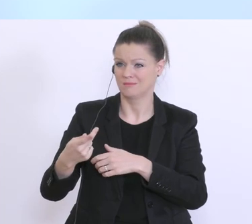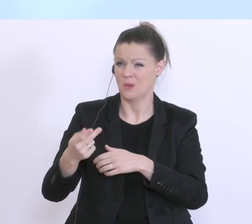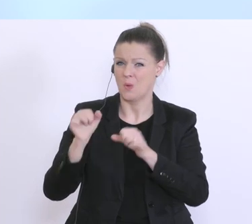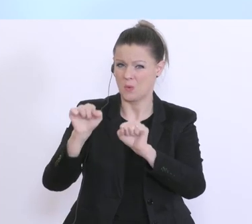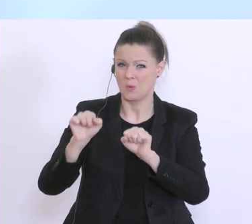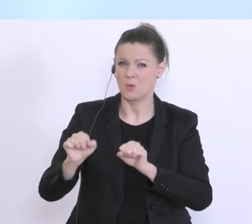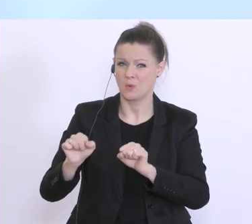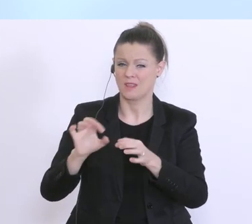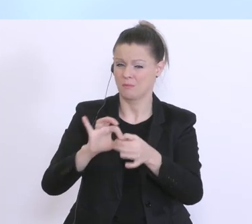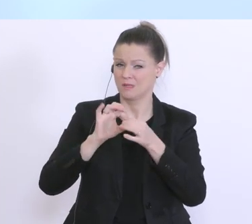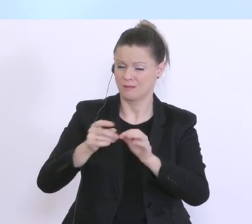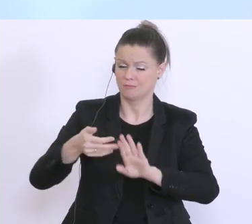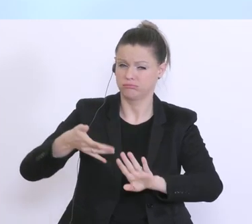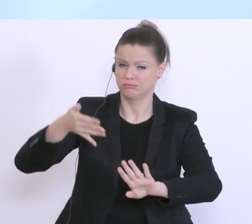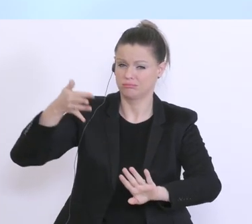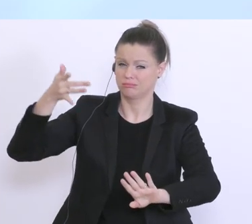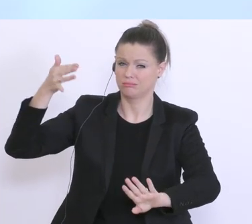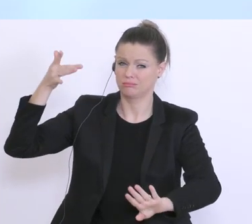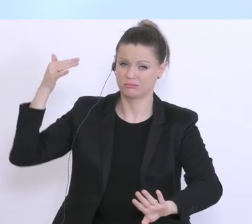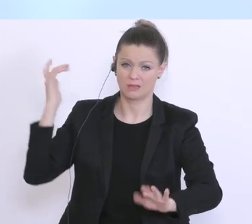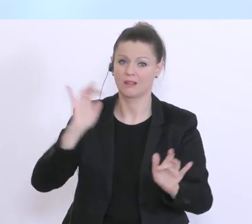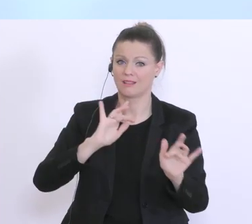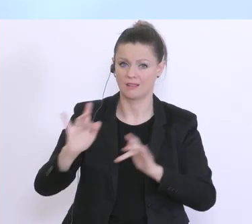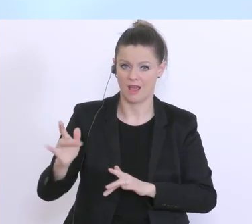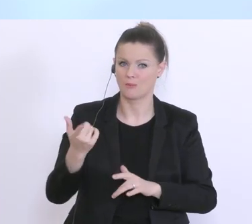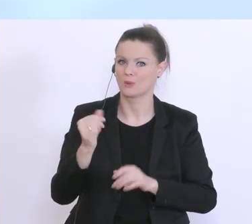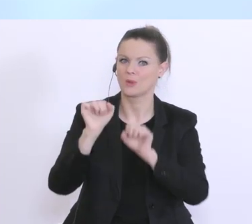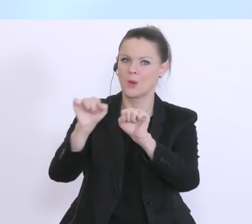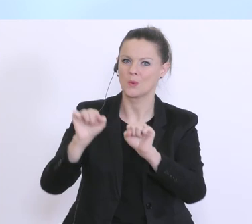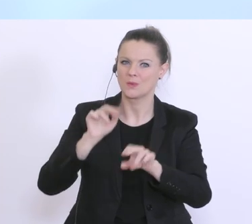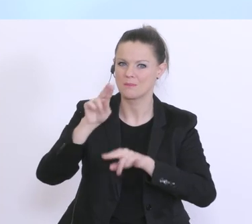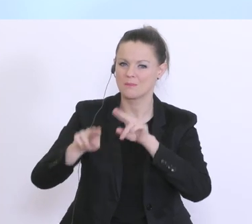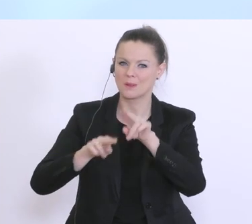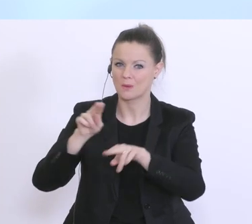wo die Kundenbetreuung und Kundenbetreuer die Unternehmen sehr gut kennen,